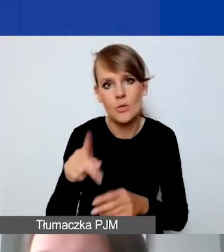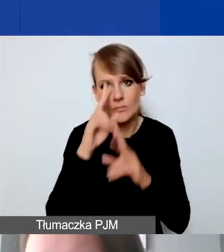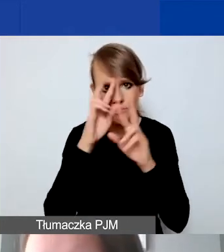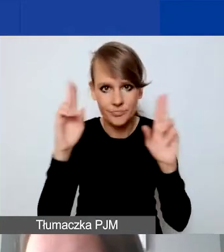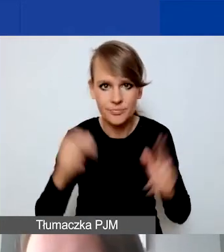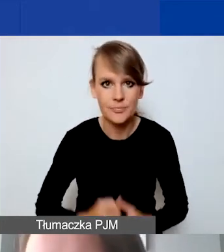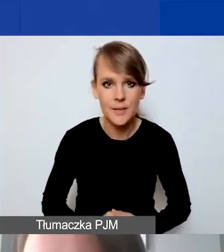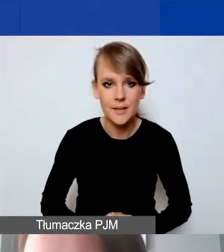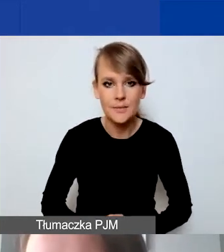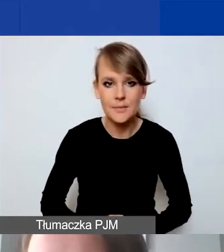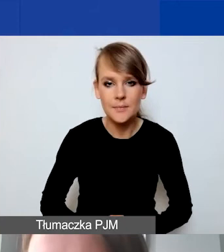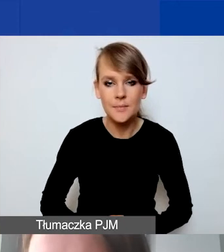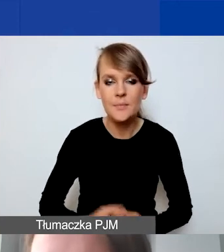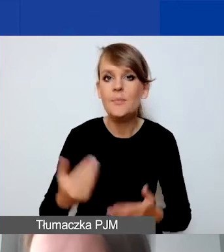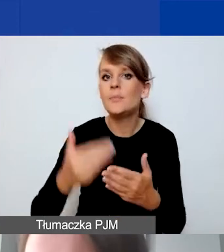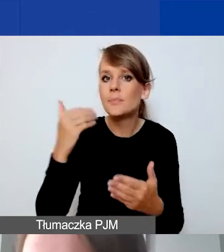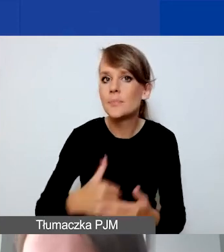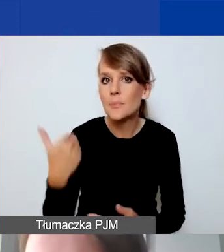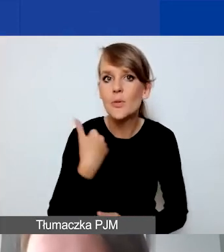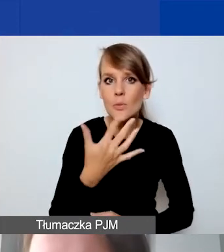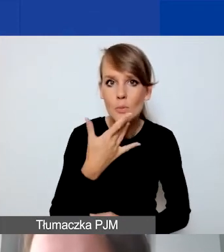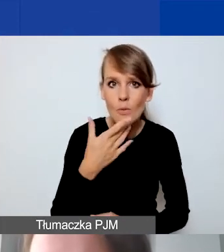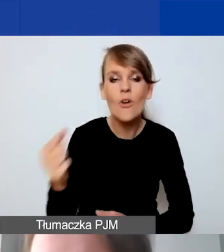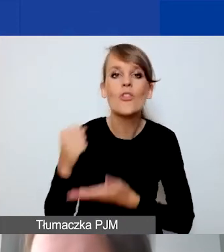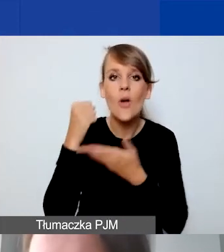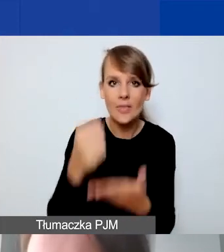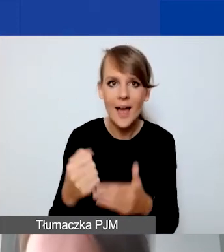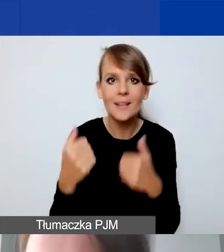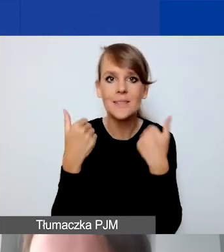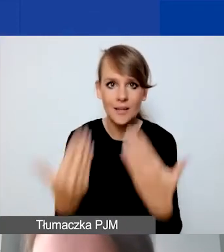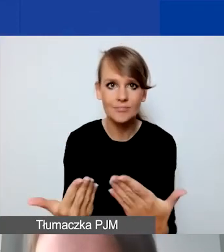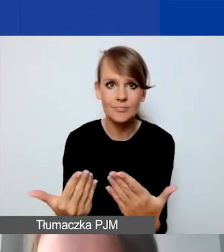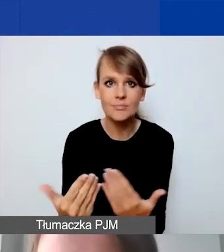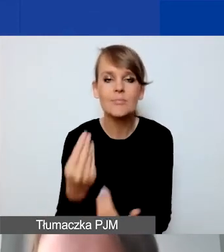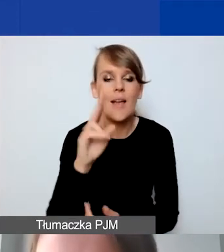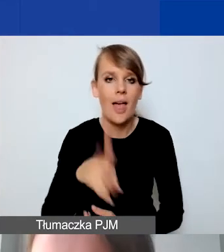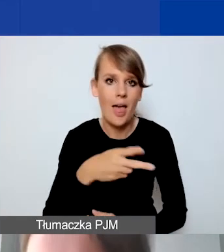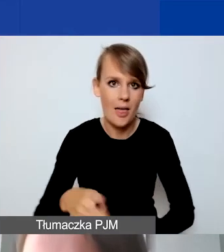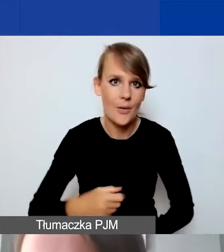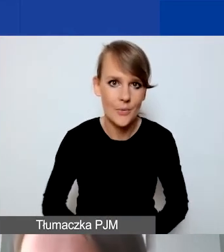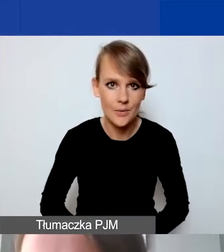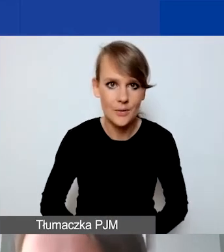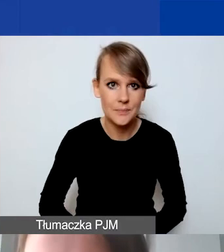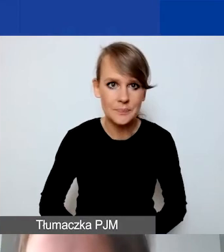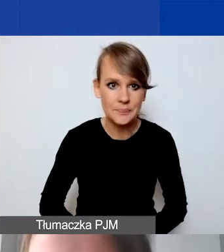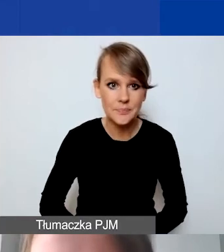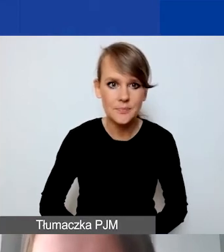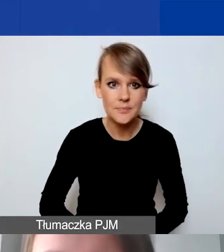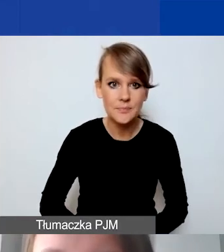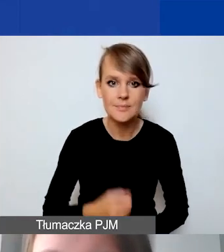Jak wcześniej wspominaliśmy, dotacje są udzielane w euro. To jest jeszcze raz ten wykrzyknik.